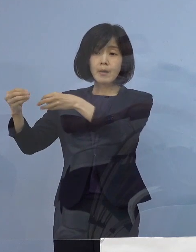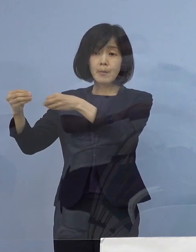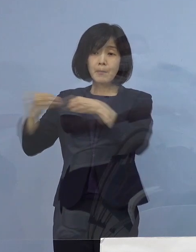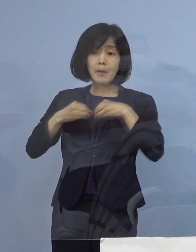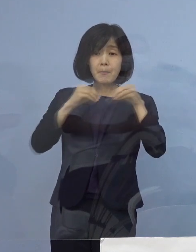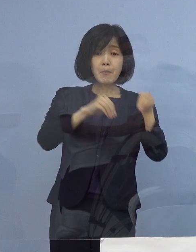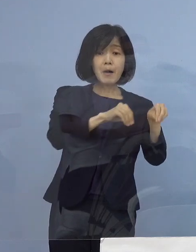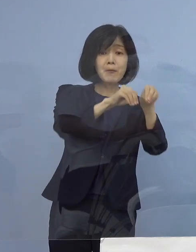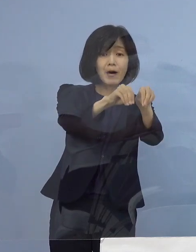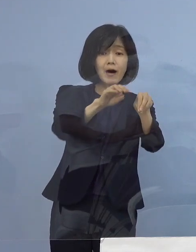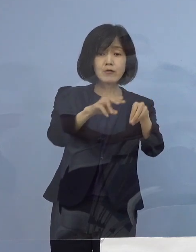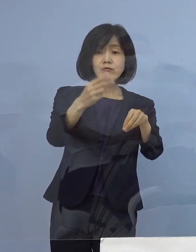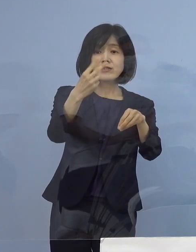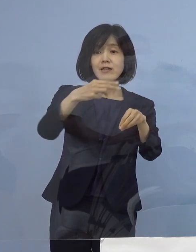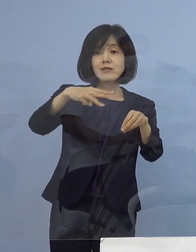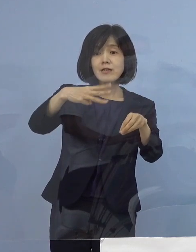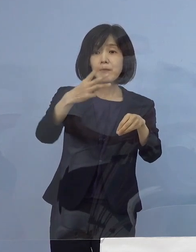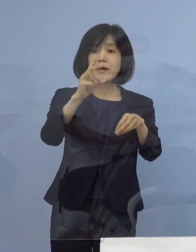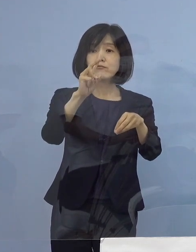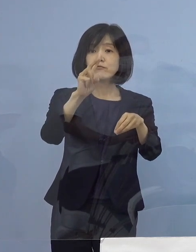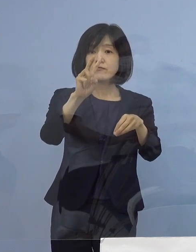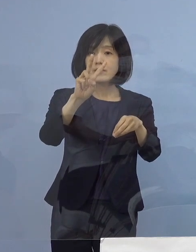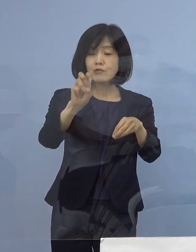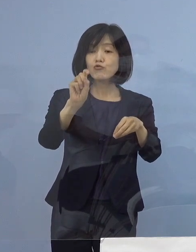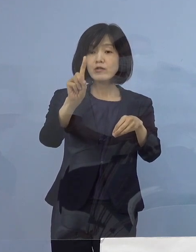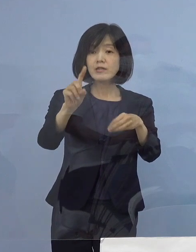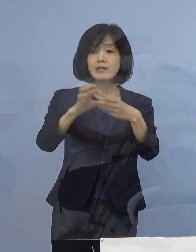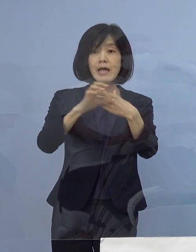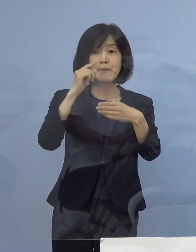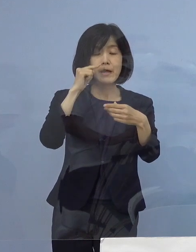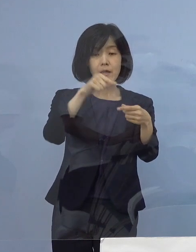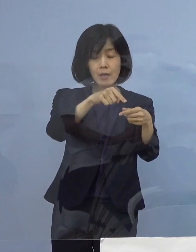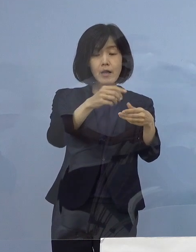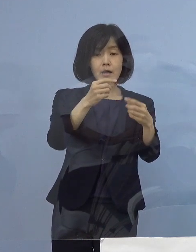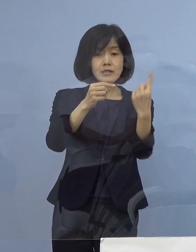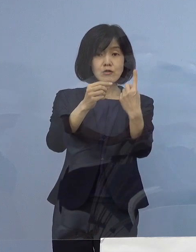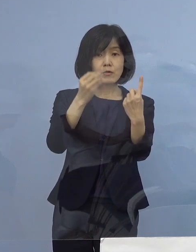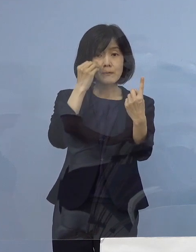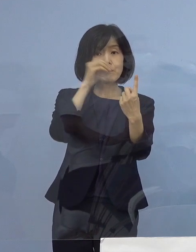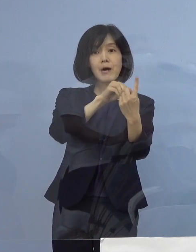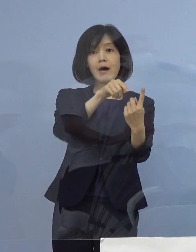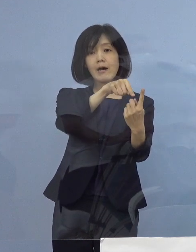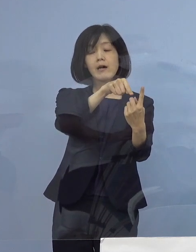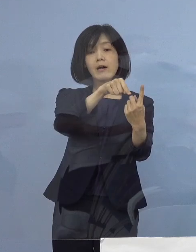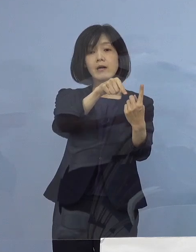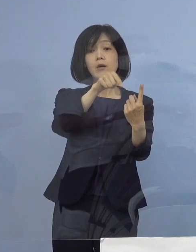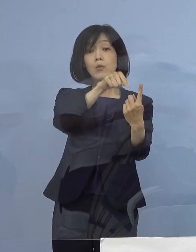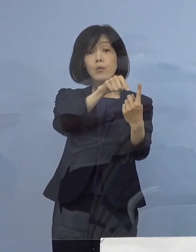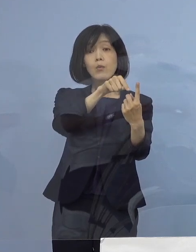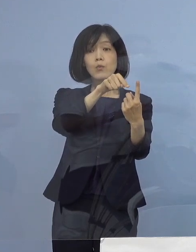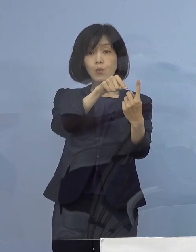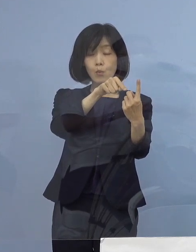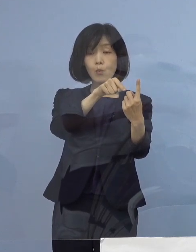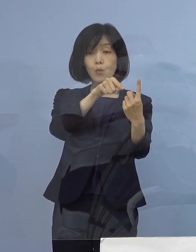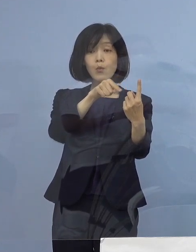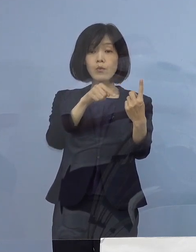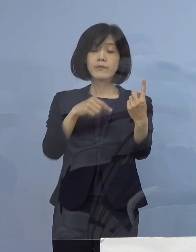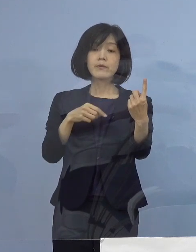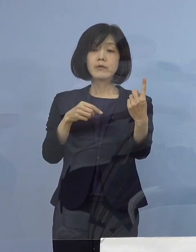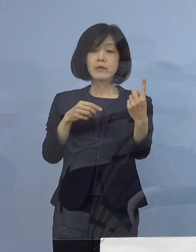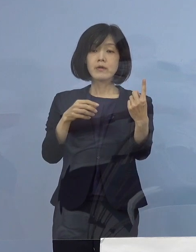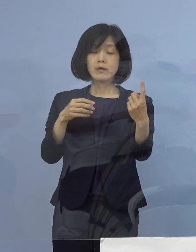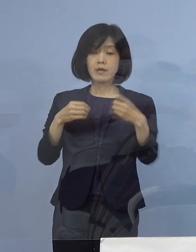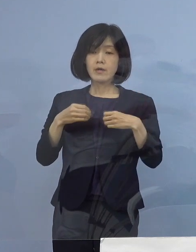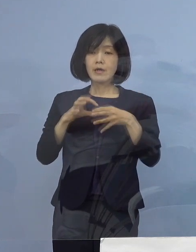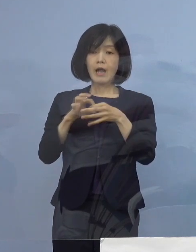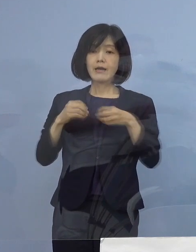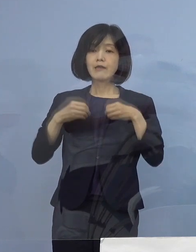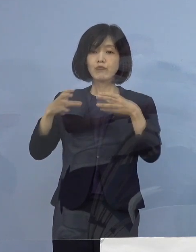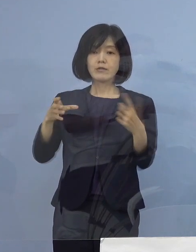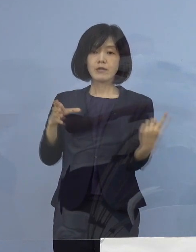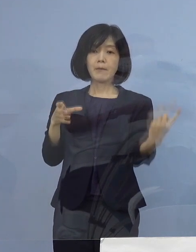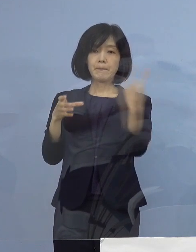2331例目の陽性が確認されましたので この1名を関連クラスターに加えることとし